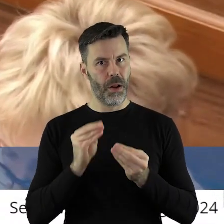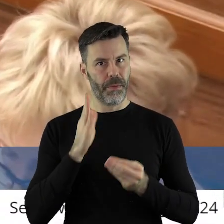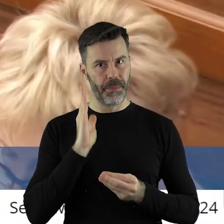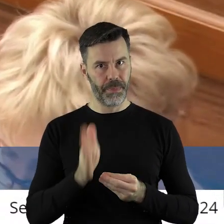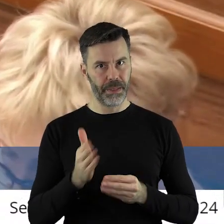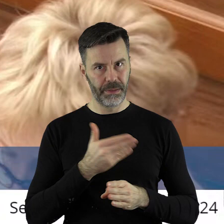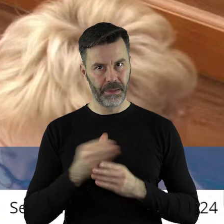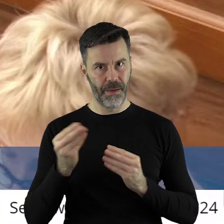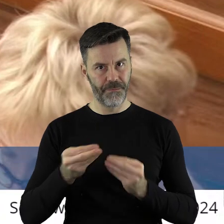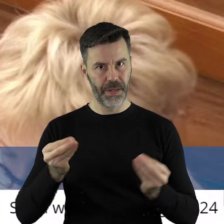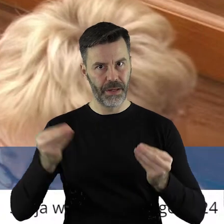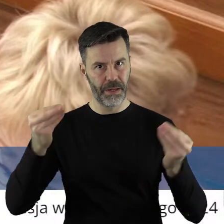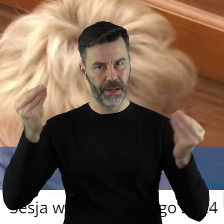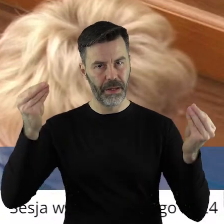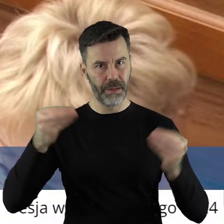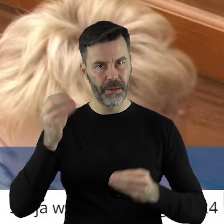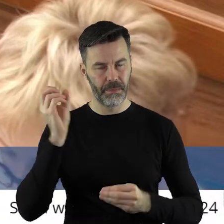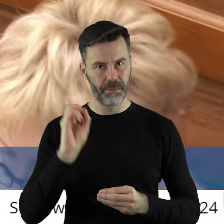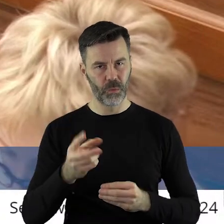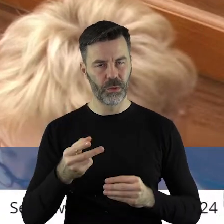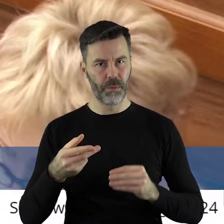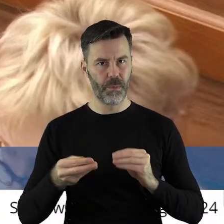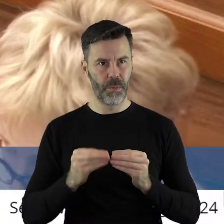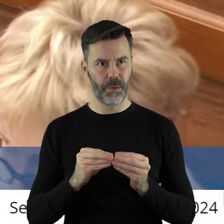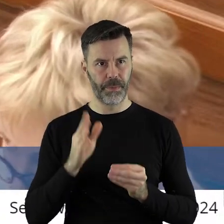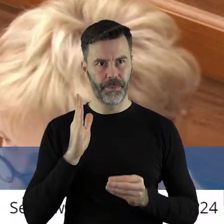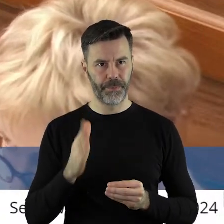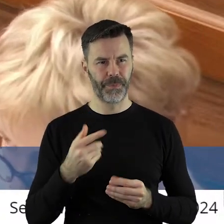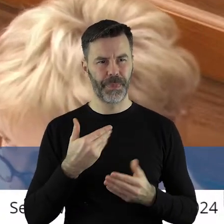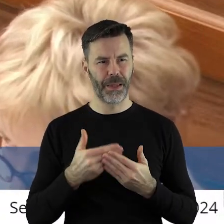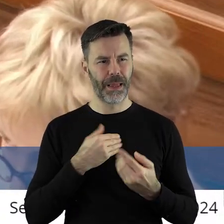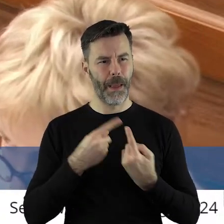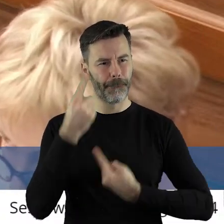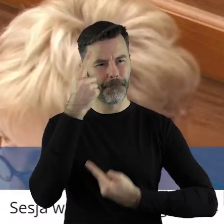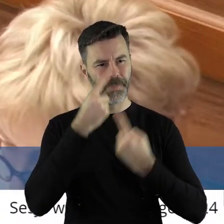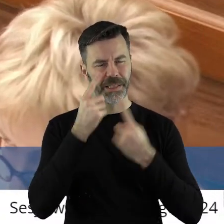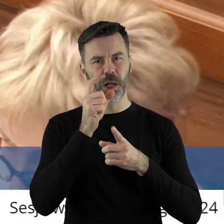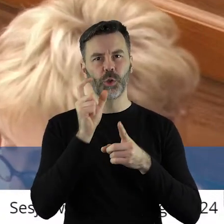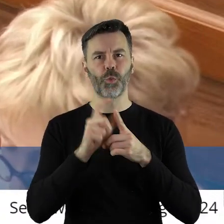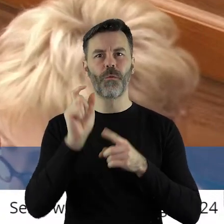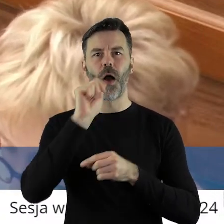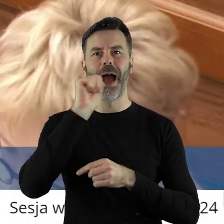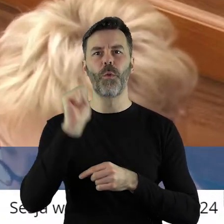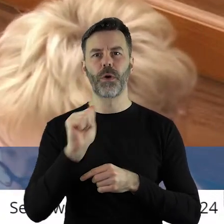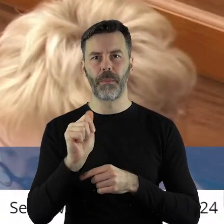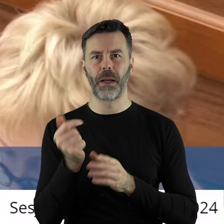On się będzie raczej rozwijał, niż znikał, dlatego też uważam, że ta europejskość